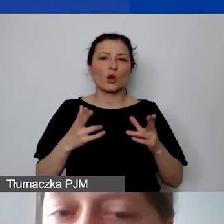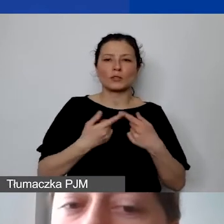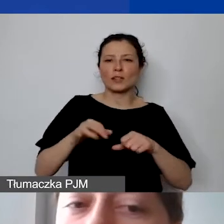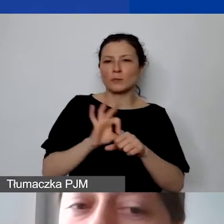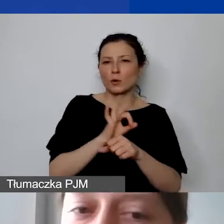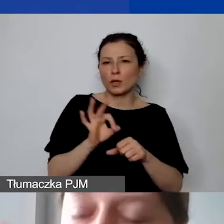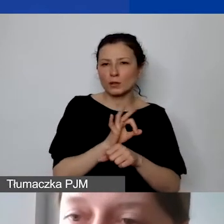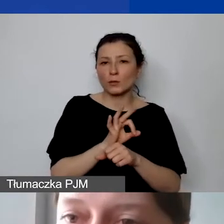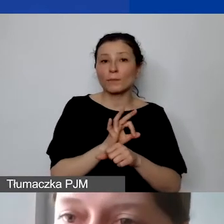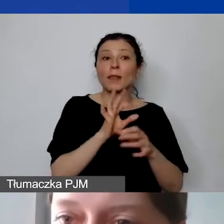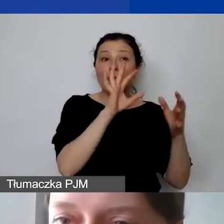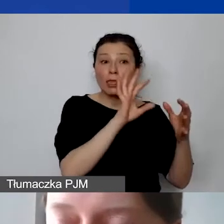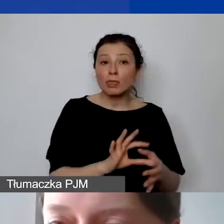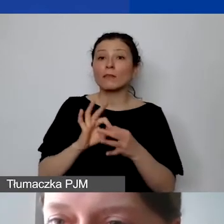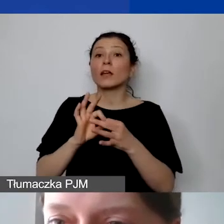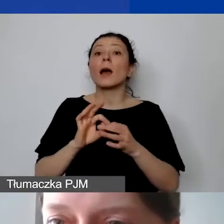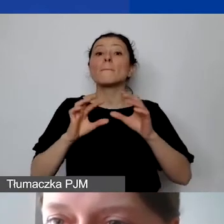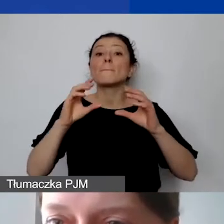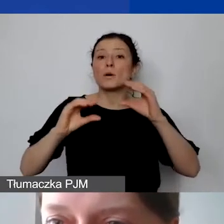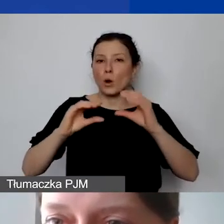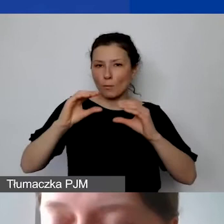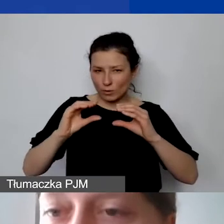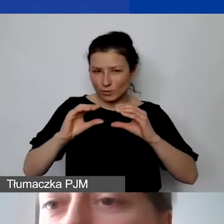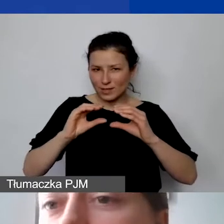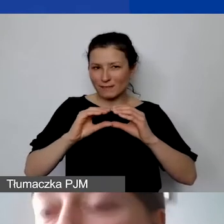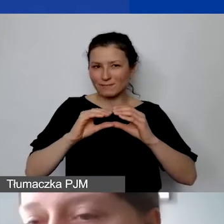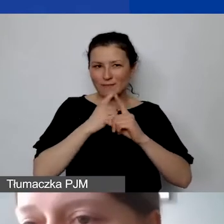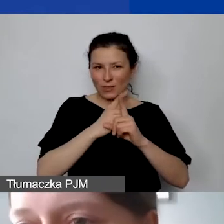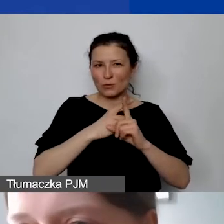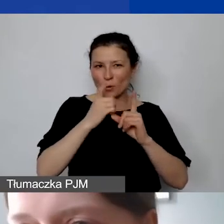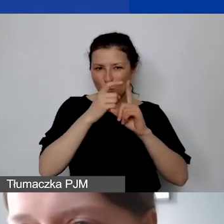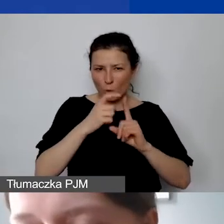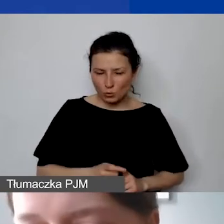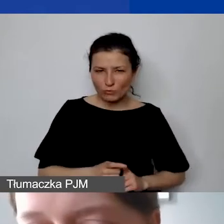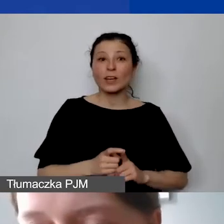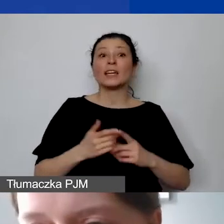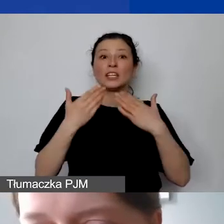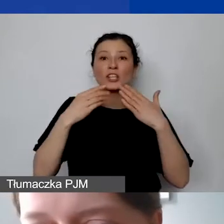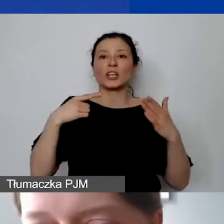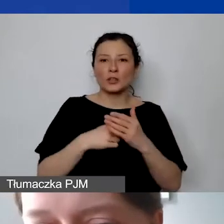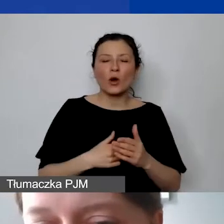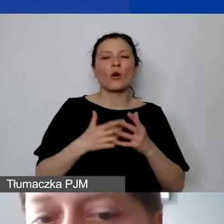odnieść do tego tę proporcję, o której jest mowa w tych punktach, i dopiero na tej podstawie wyliczyć stawkę ryczałtową.